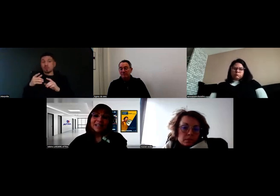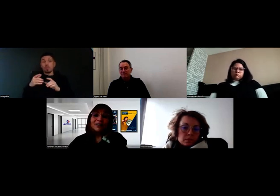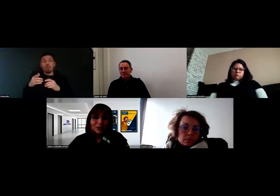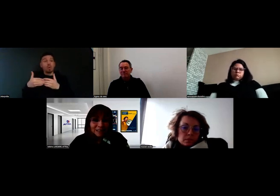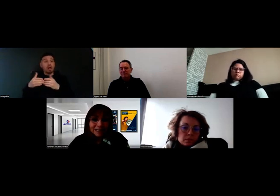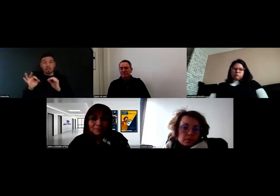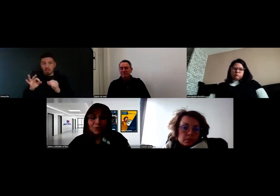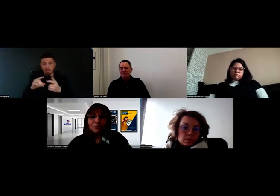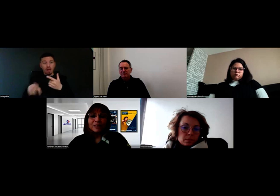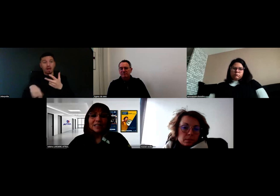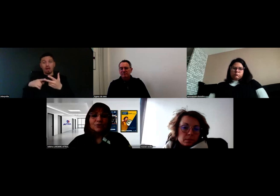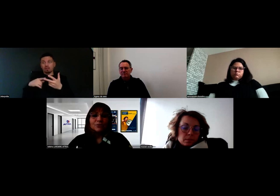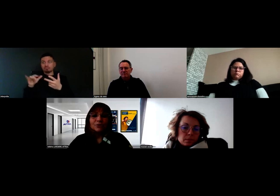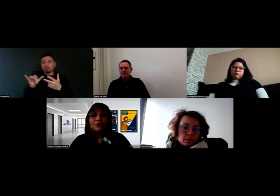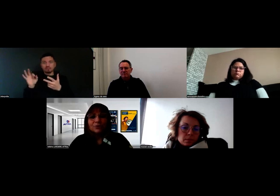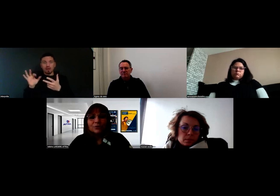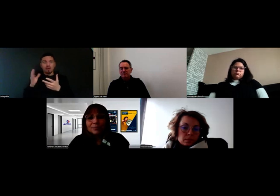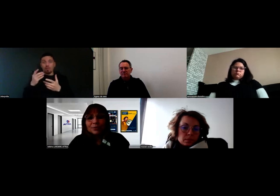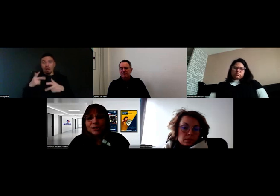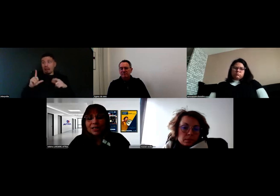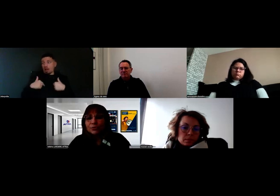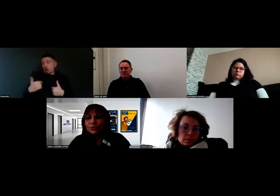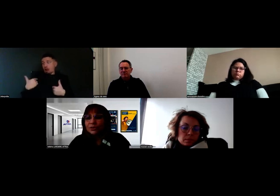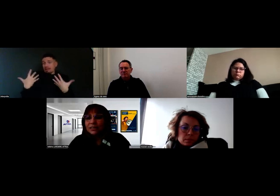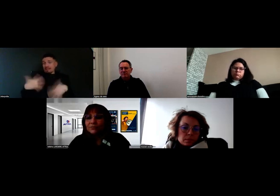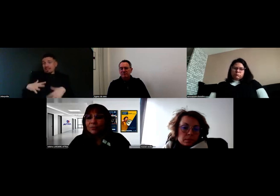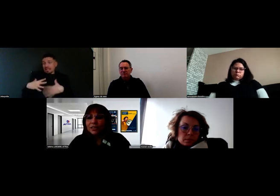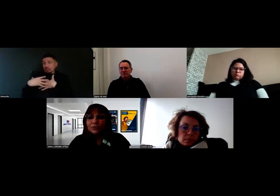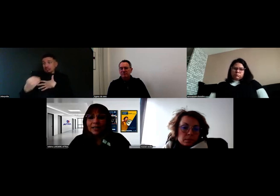alors dans ce cas-là, on va directement se rapprocher de la Ressource Handicap Formation,